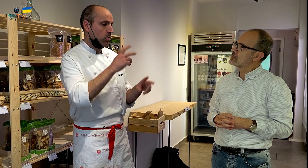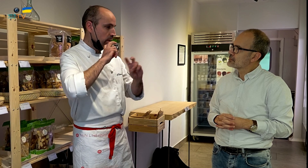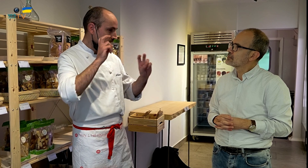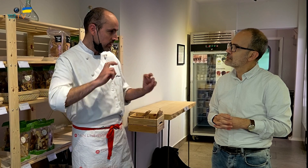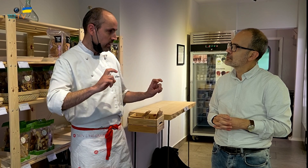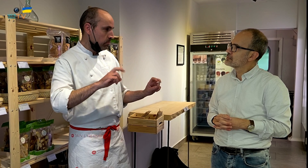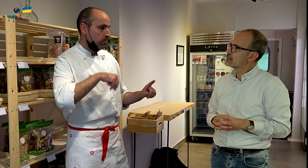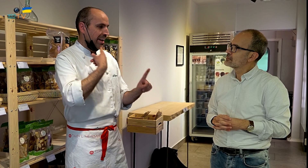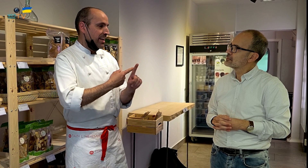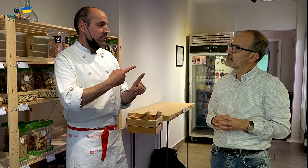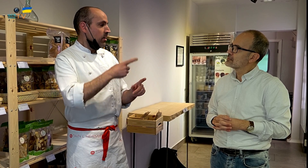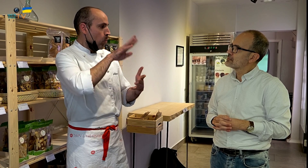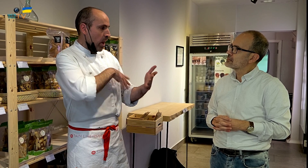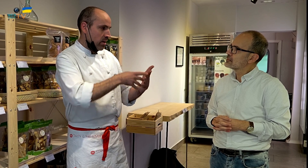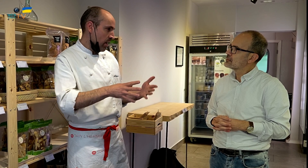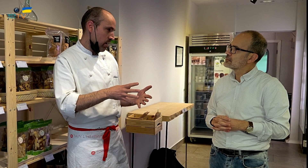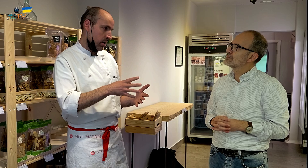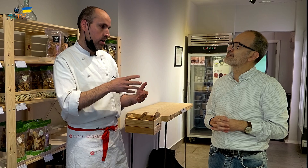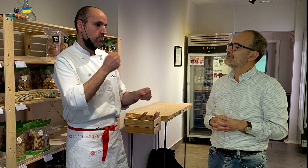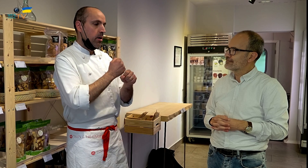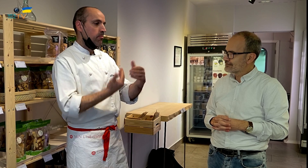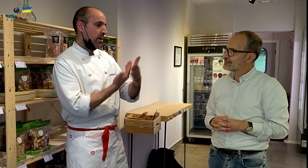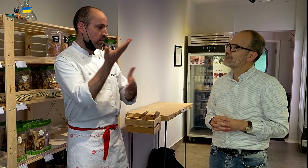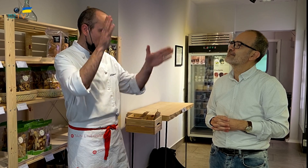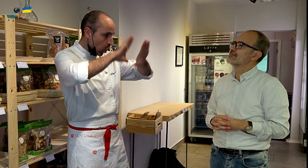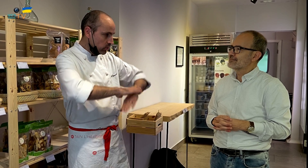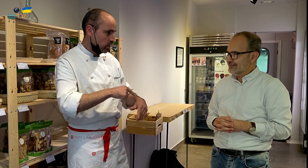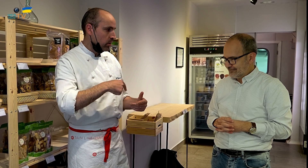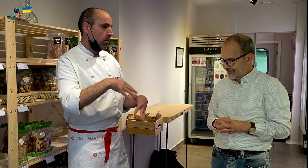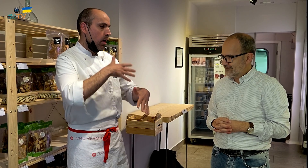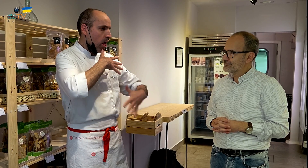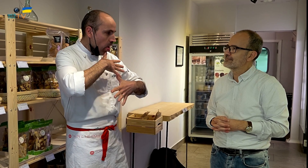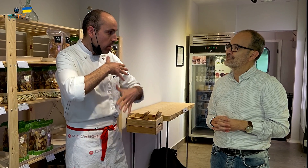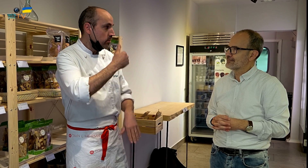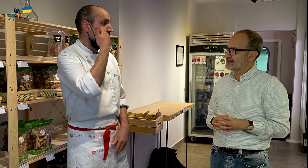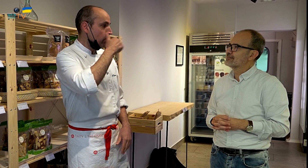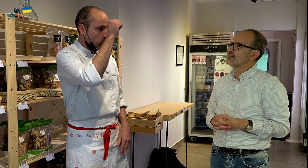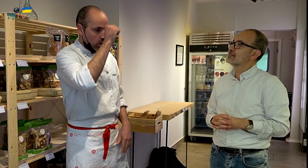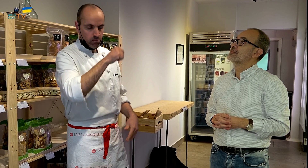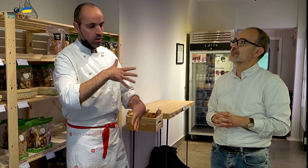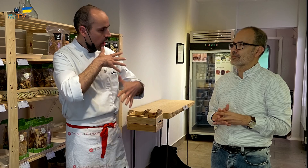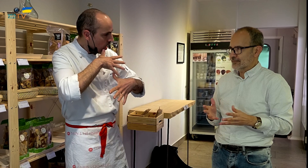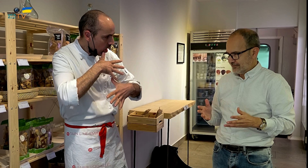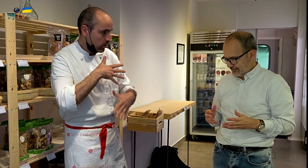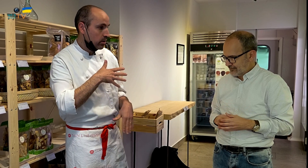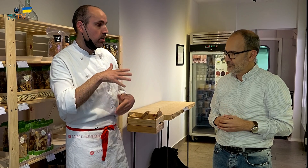era muy estresante, y los horarios eran complicados, trabajando incluso las noches, acababa extenuado, al igual que los fines de semana.